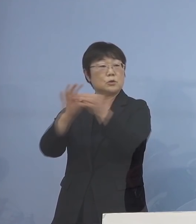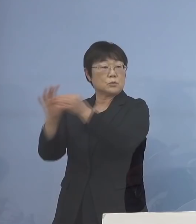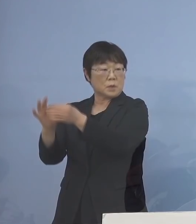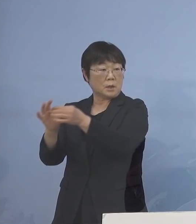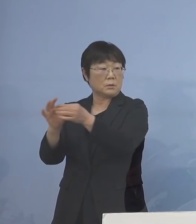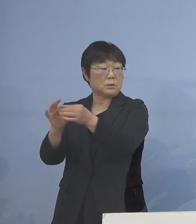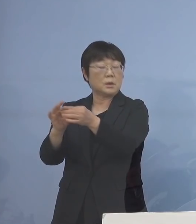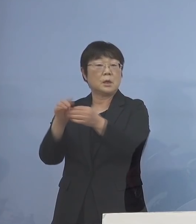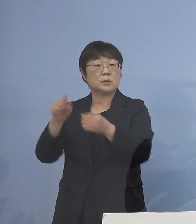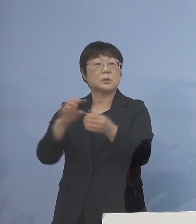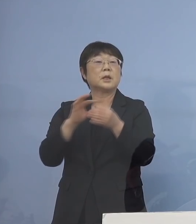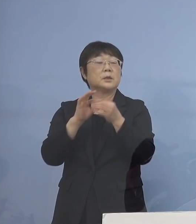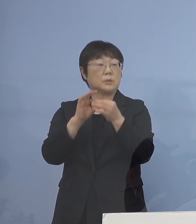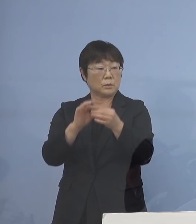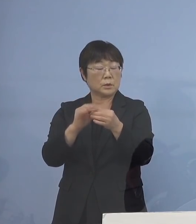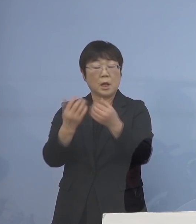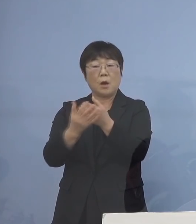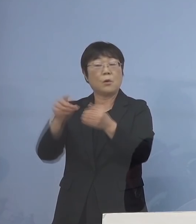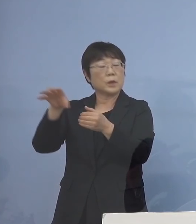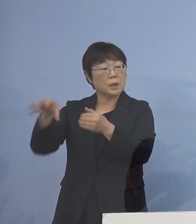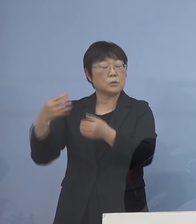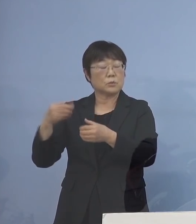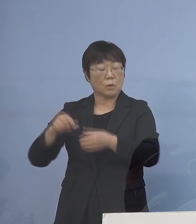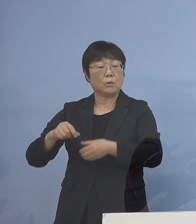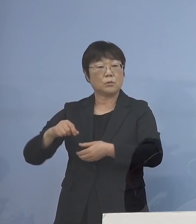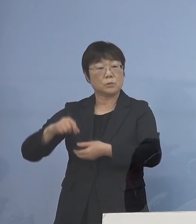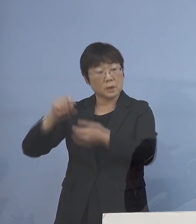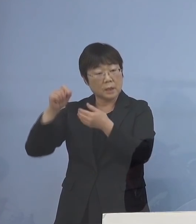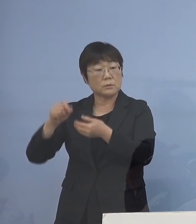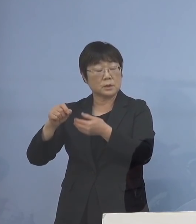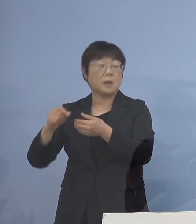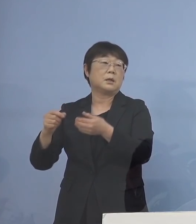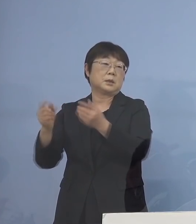こうすることによって 保健所の負担を圧倒的に少なくし